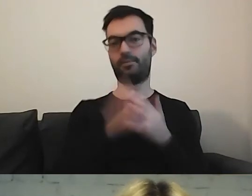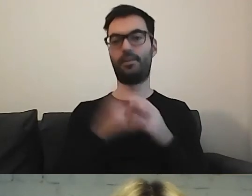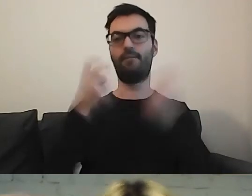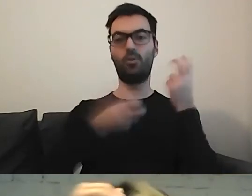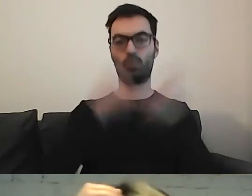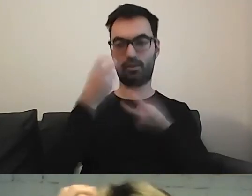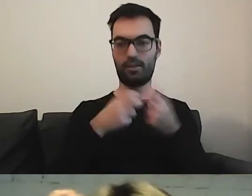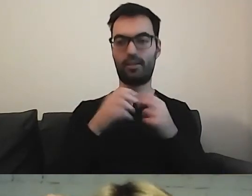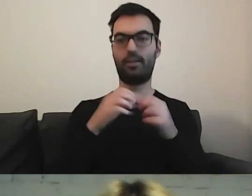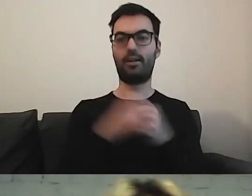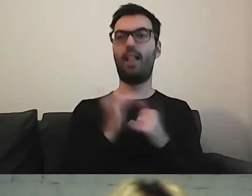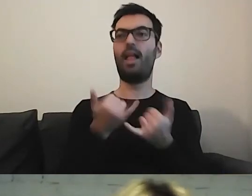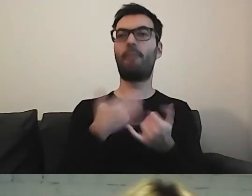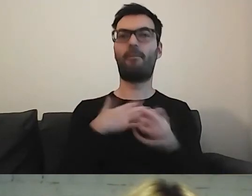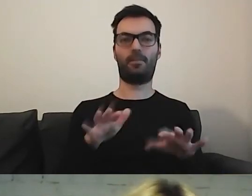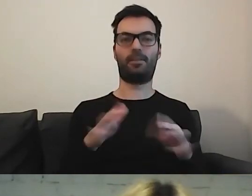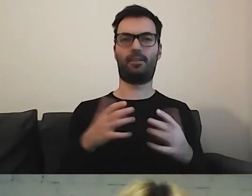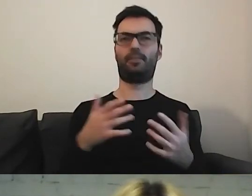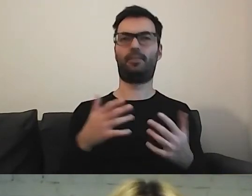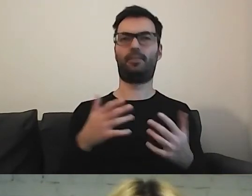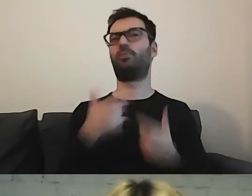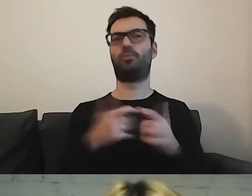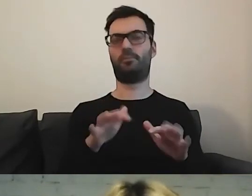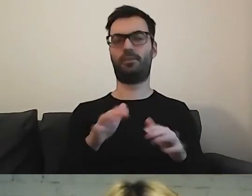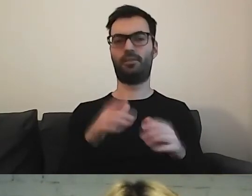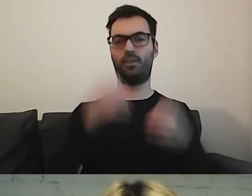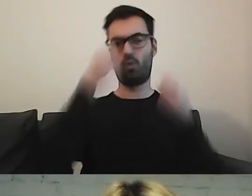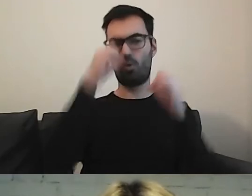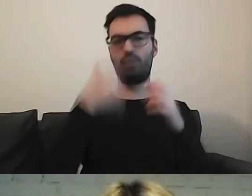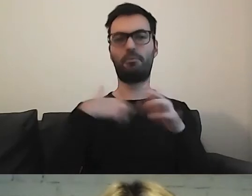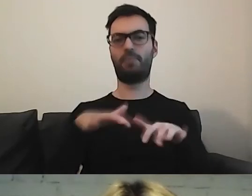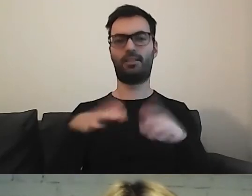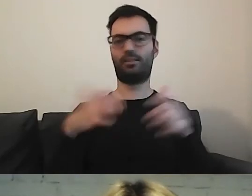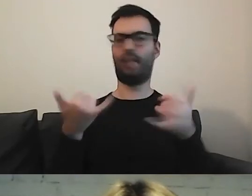Ale jakie hasło wpisać w wyszukiwarkę, żeby taki tekst uzyskać?